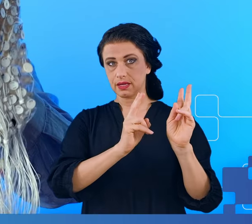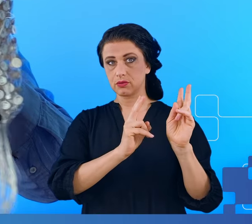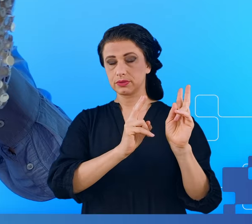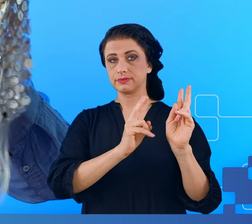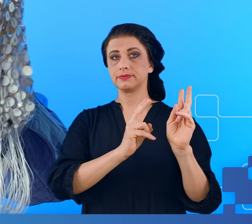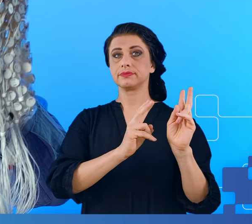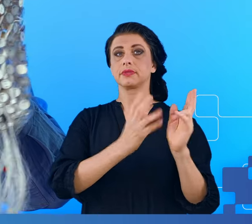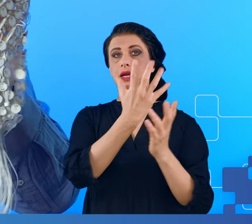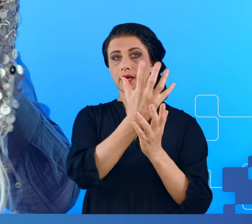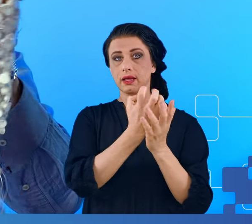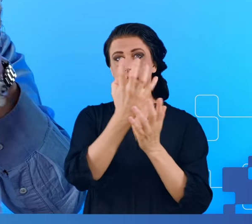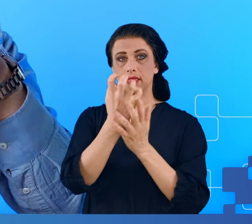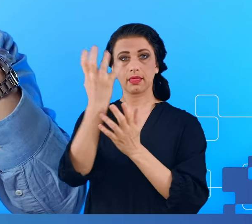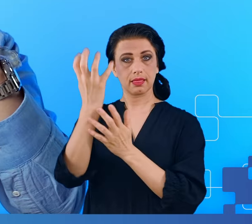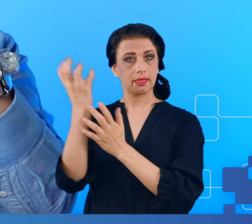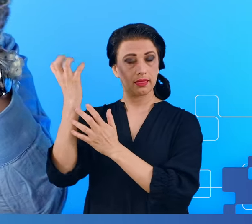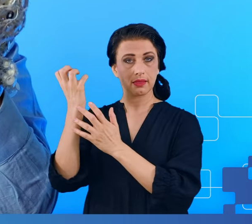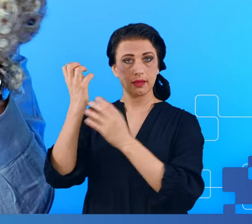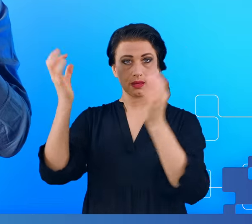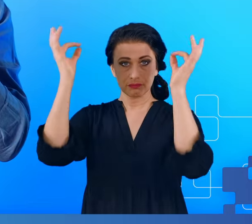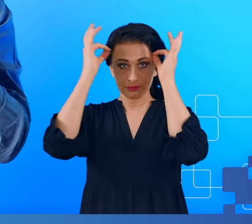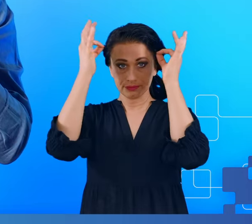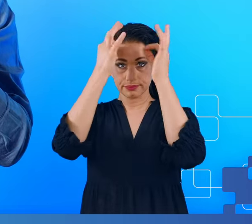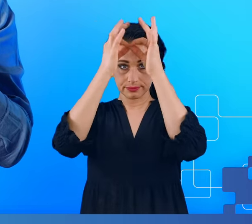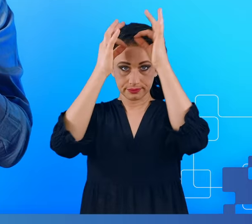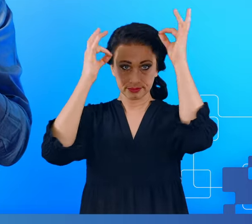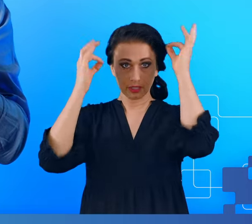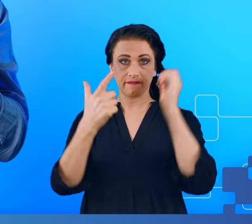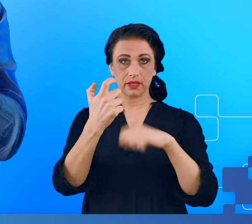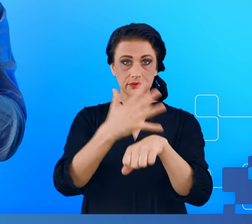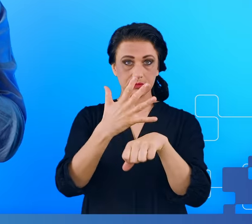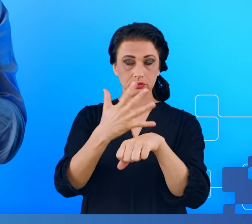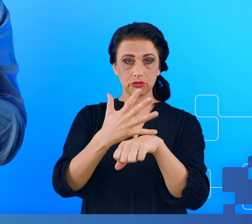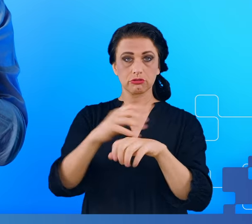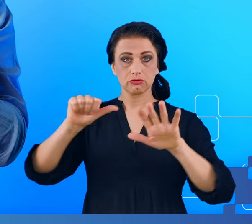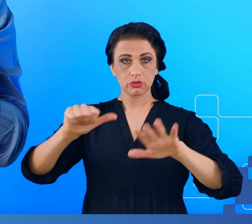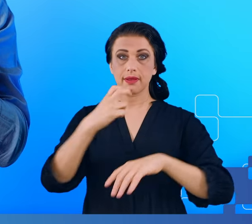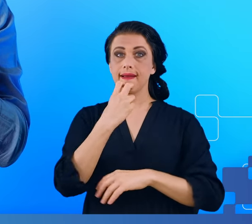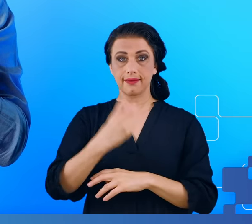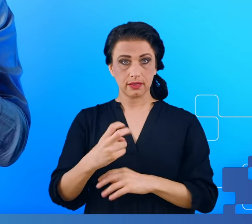256 elektrod w taki sposób, by dało się je zarejestrować na komputerze